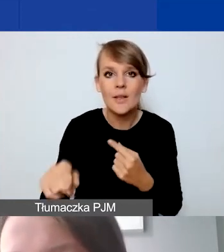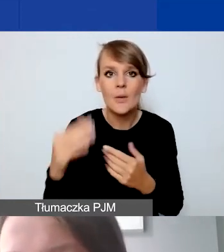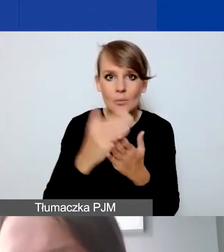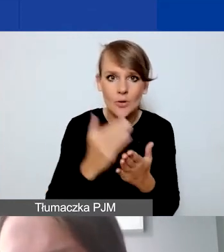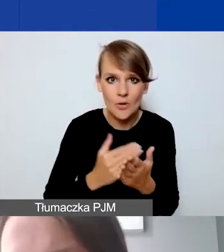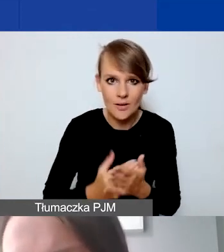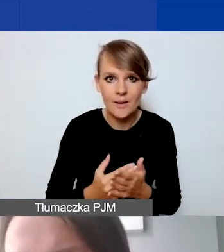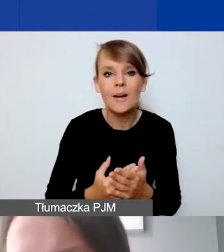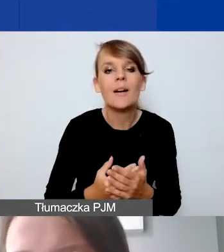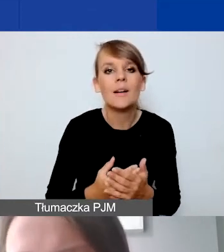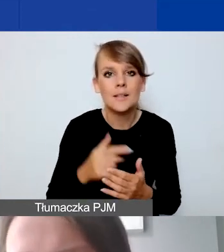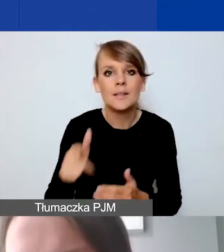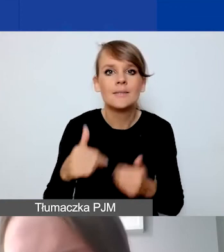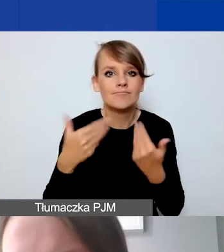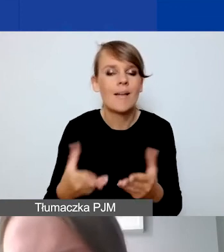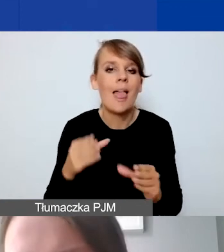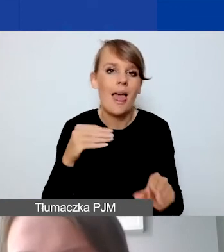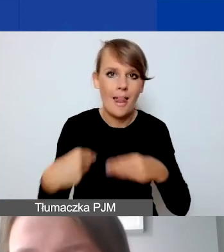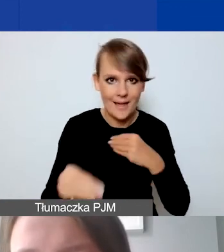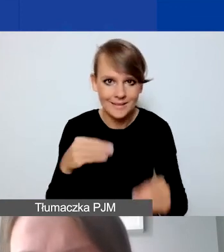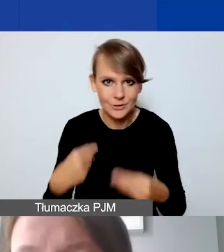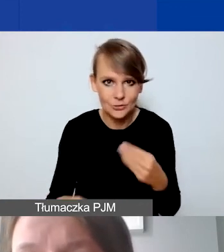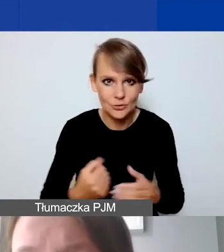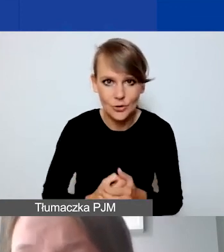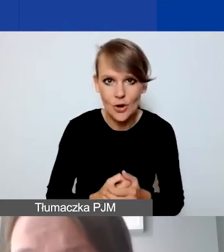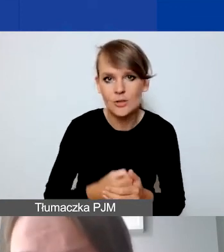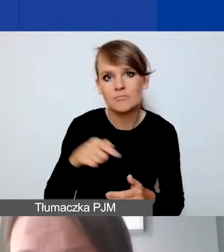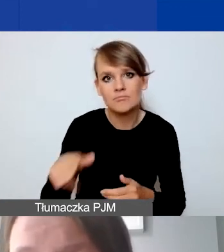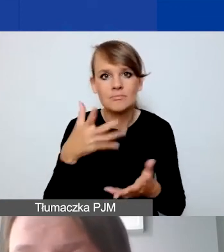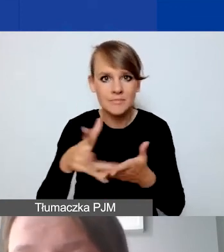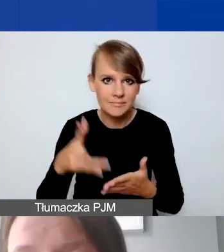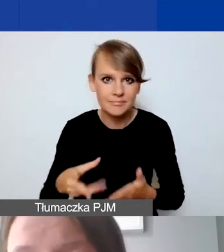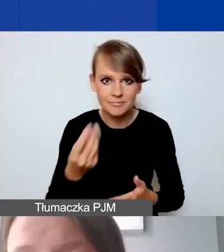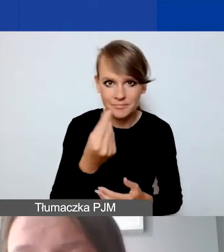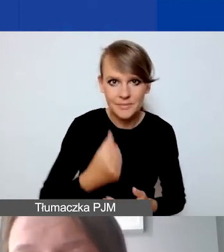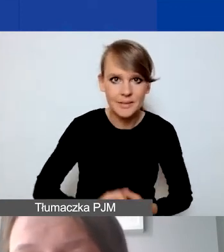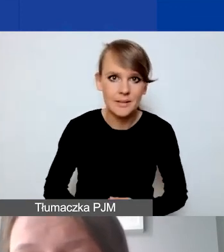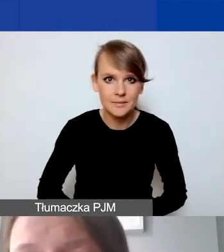też dość dużą elastyczność w wydatkowaniu środków.